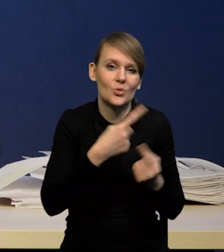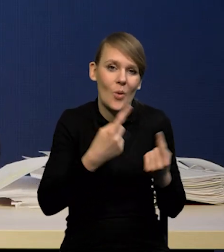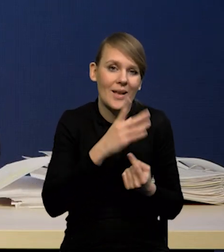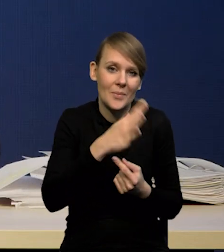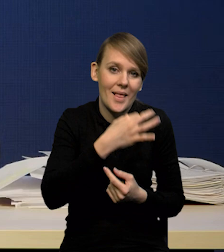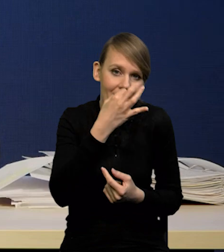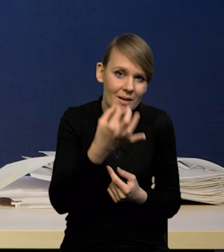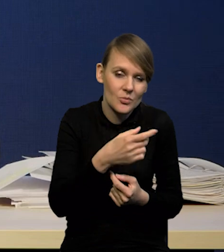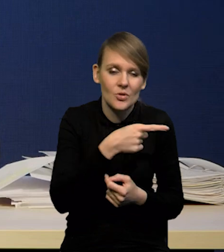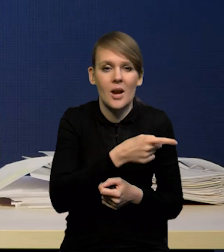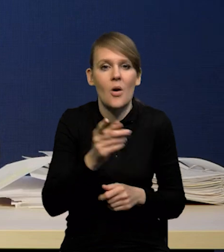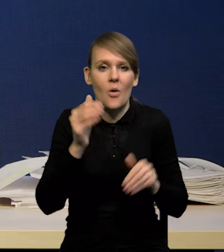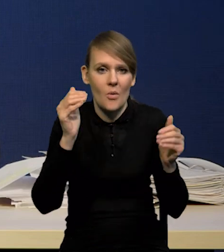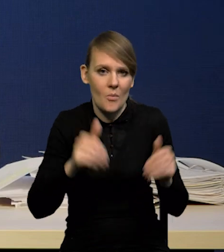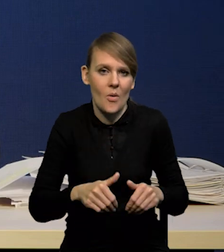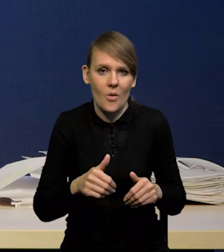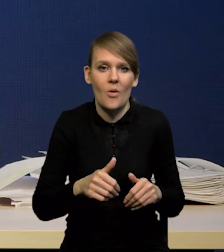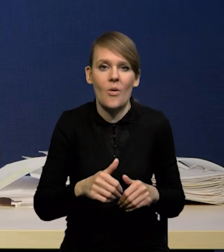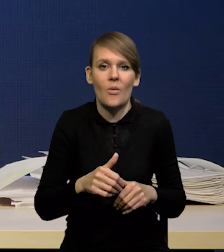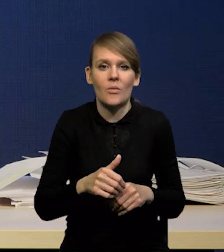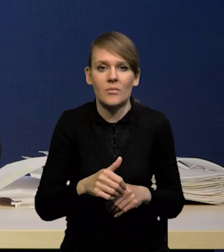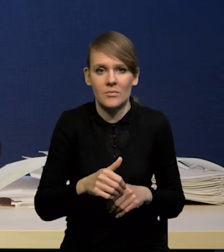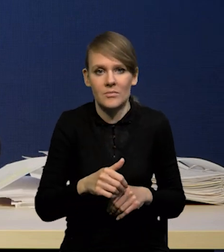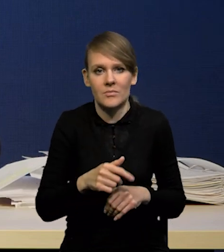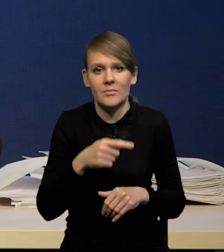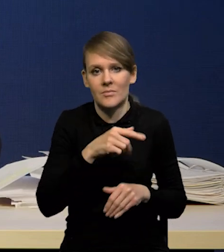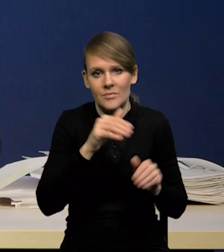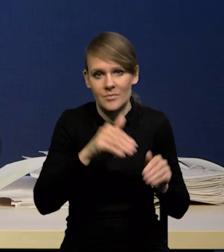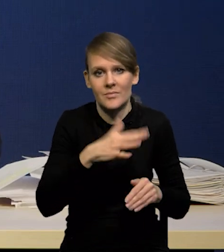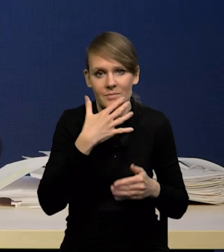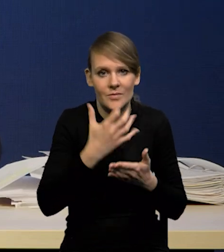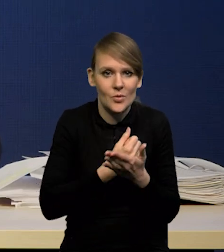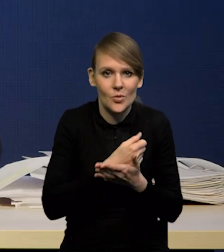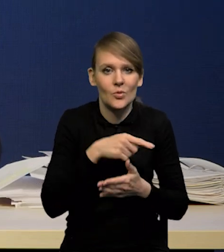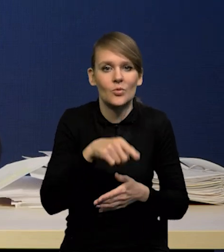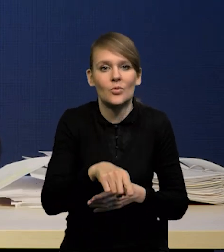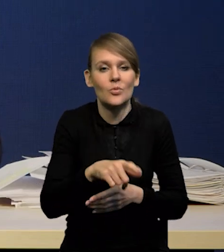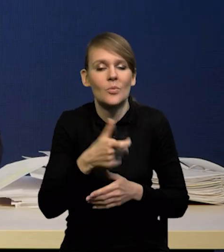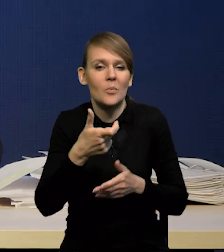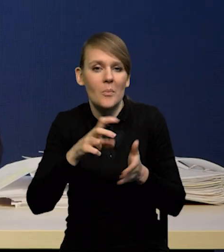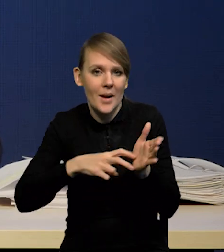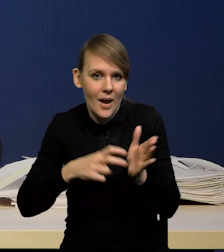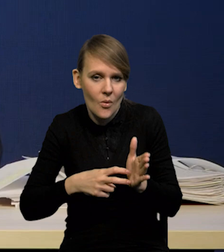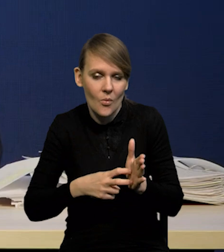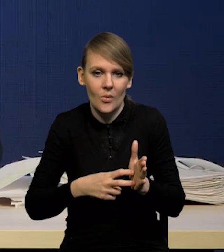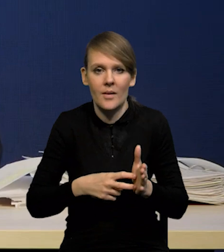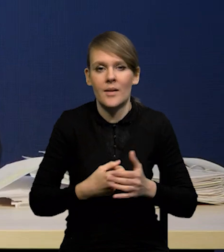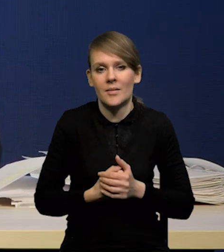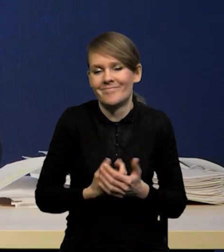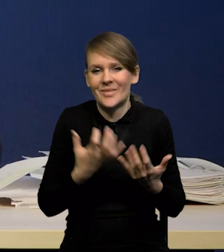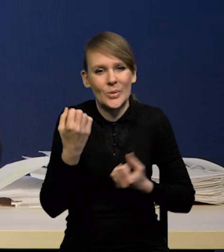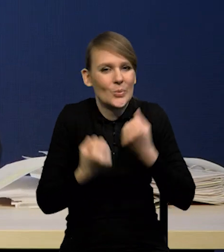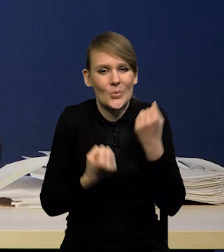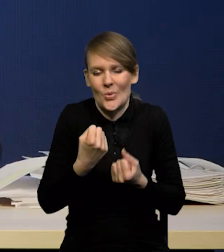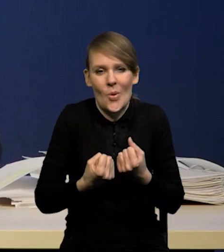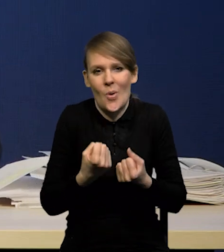to może zająć niszę, która się wytworzy. W związku z tym trudno jest cokolwiek powiedzieć.